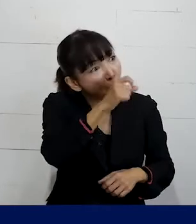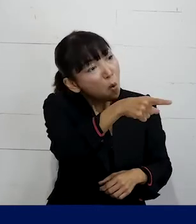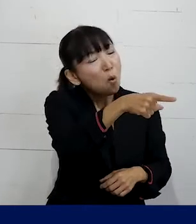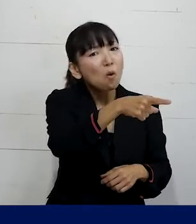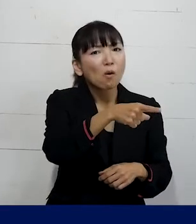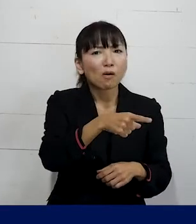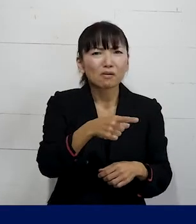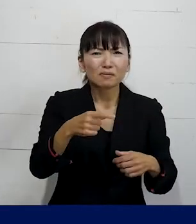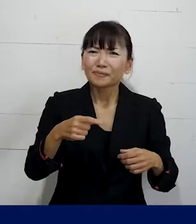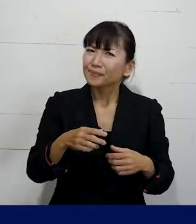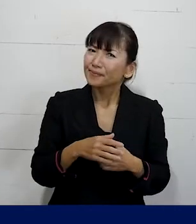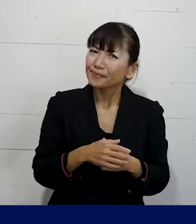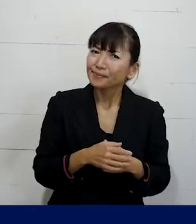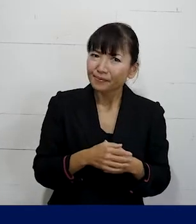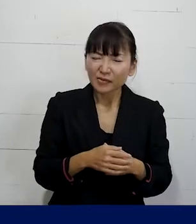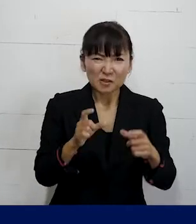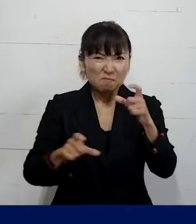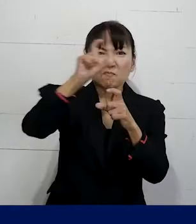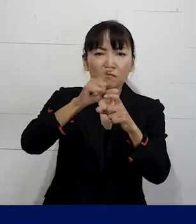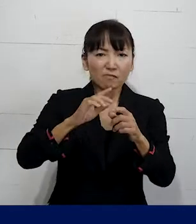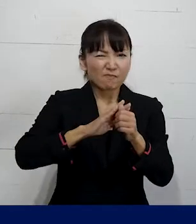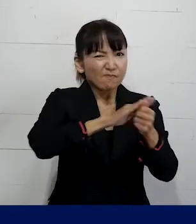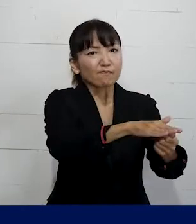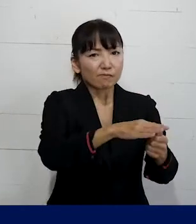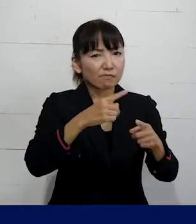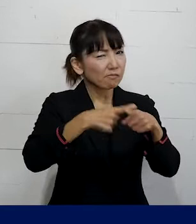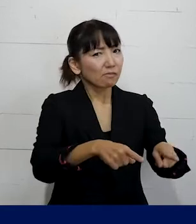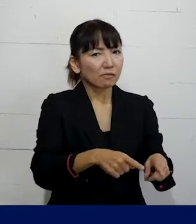というようなさらなるハラスメントをされたり